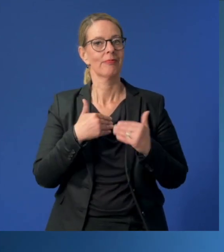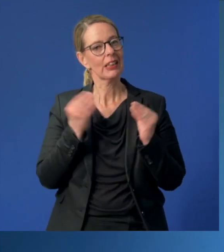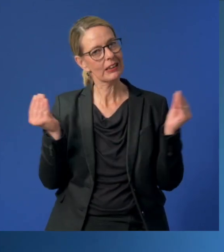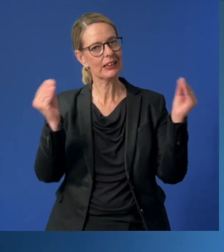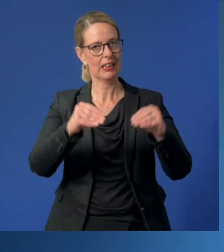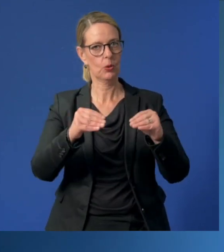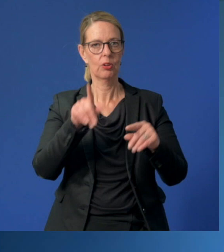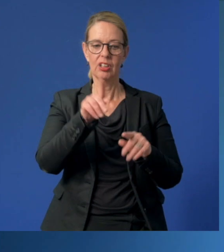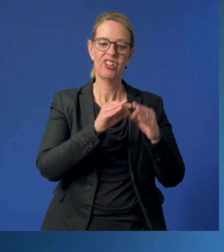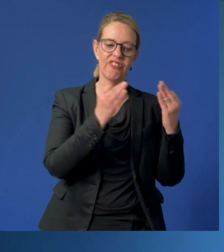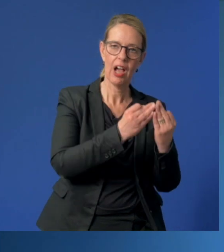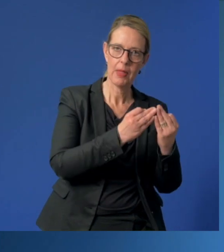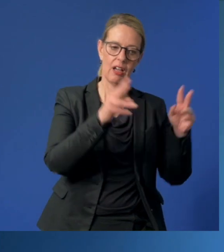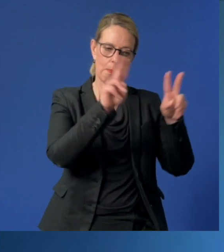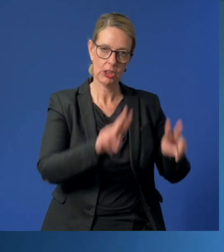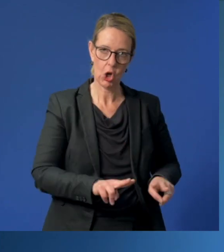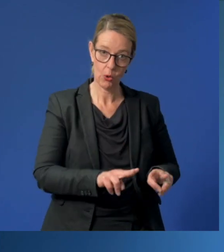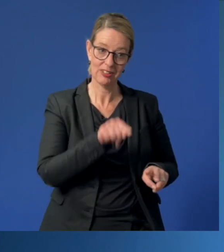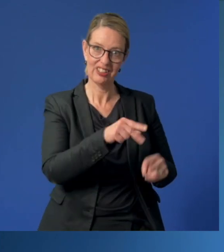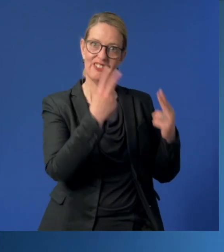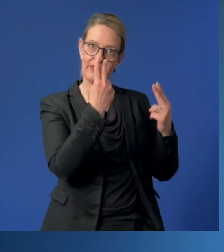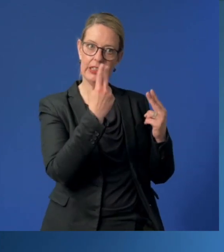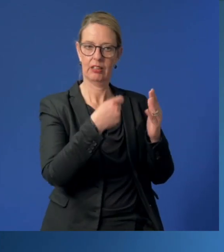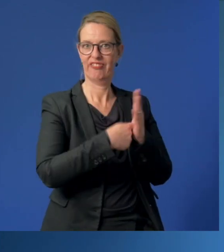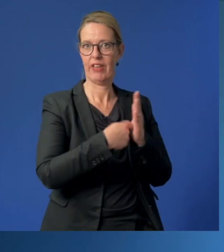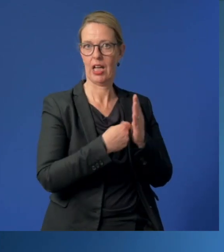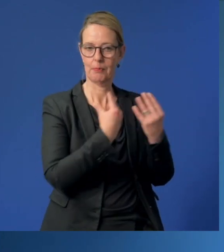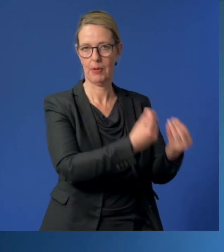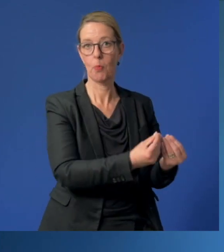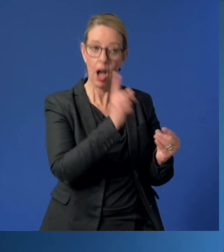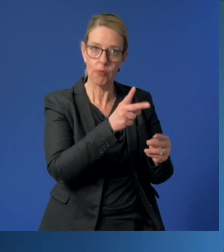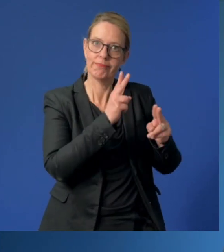der außerfamiliären Kinderbetreuung den Stellenwert zu verleihen, der ihr zusteht.